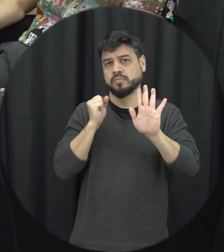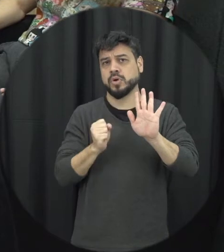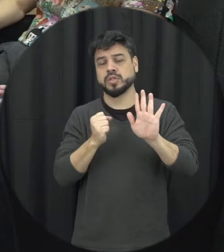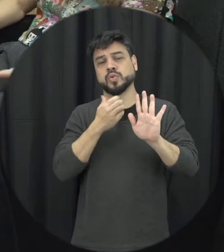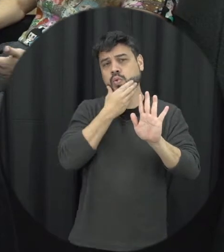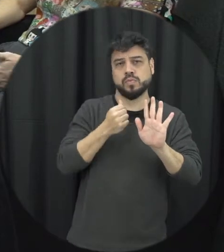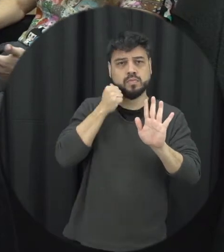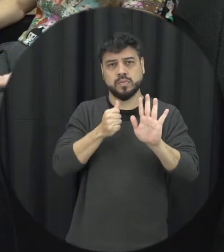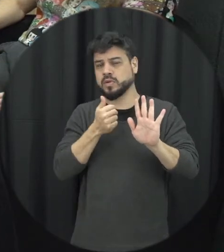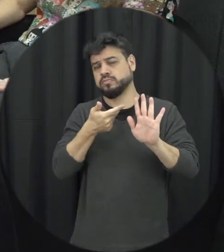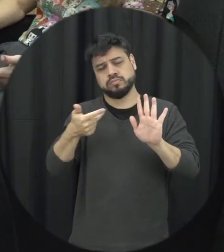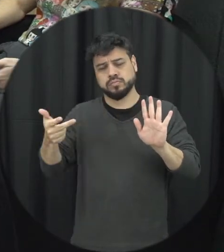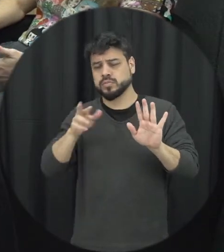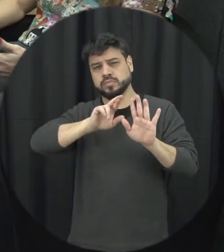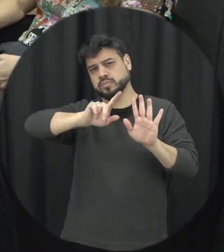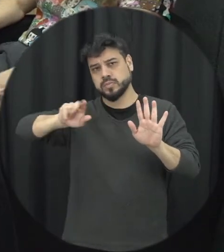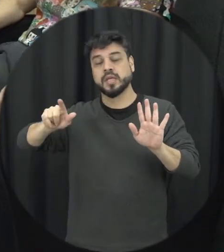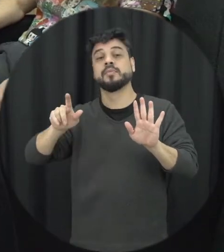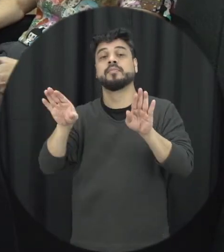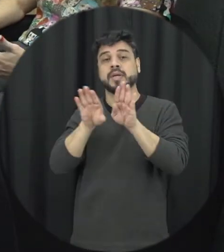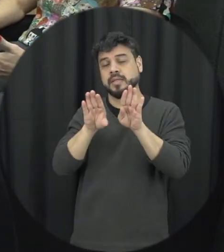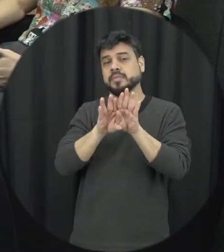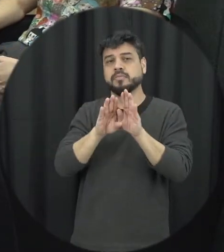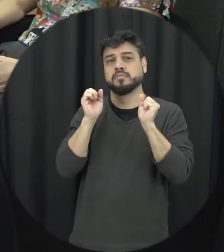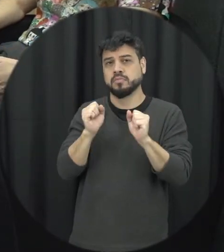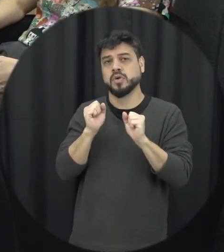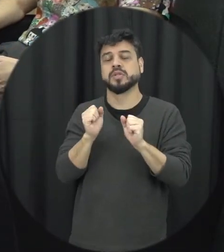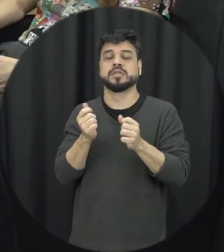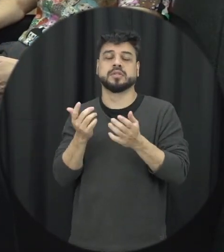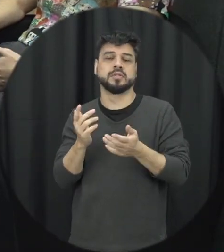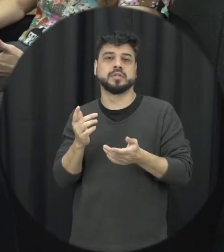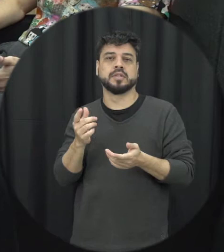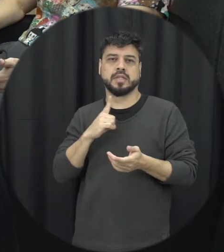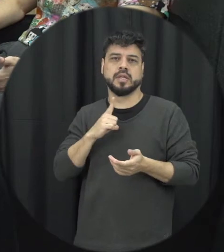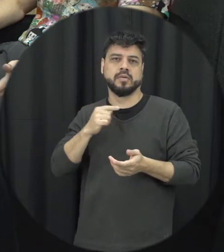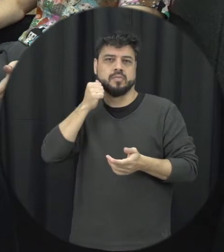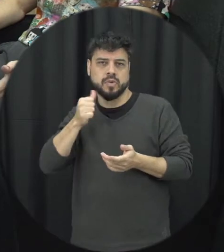de orientação sexual como também as mulheres poderiam atingir umas às outras no caso né